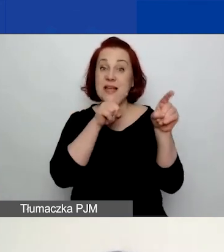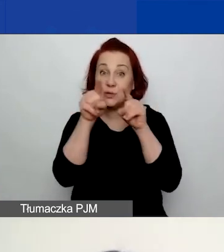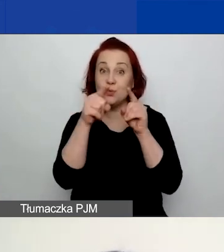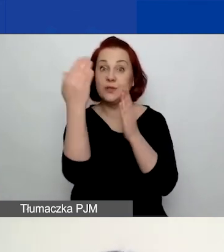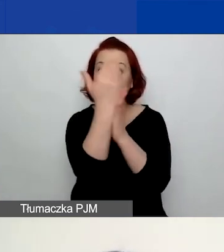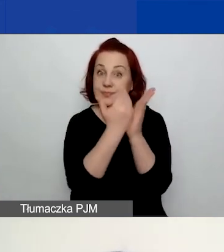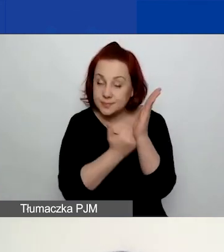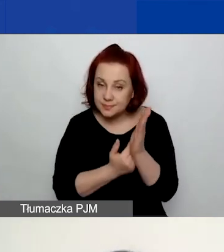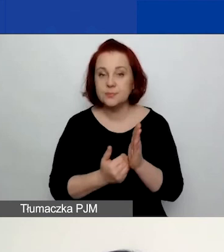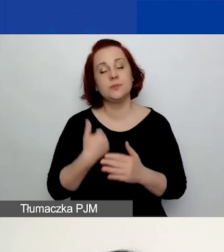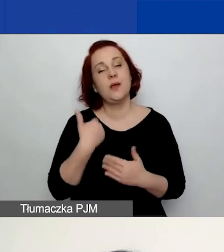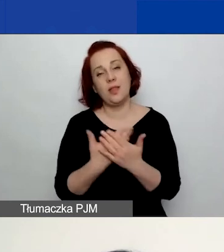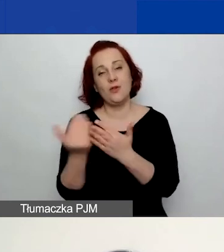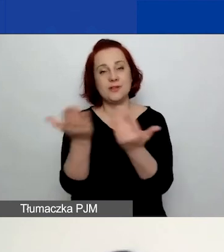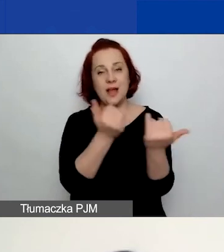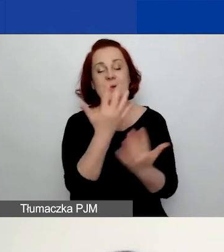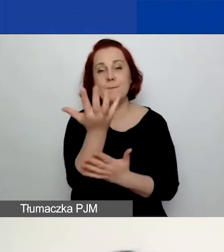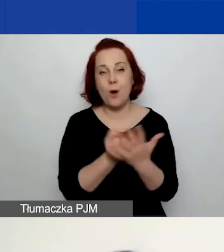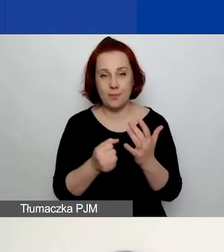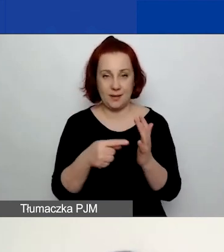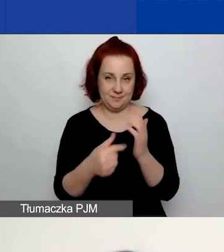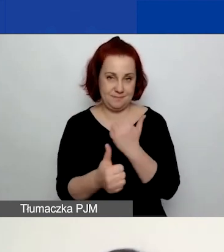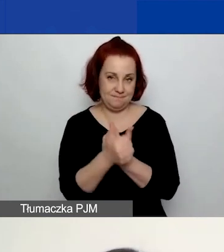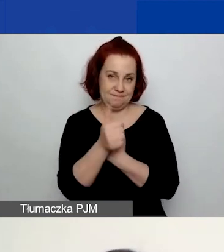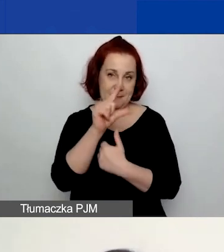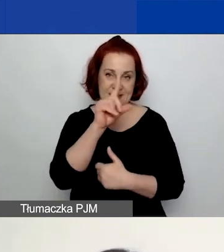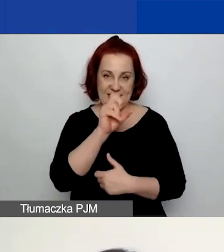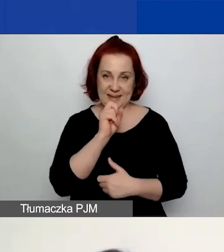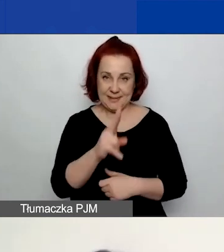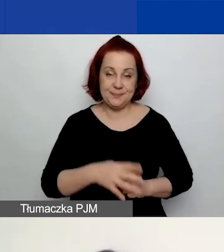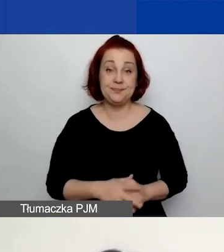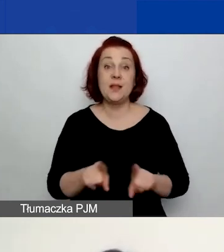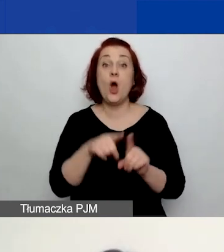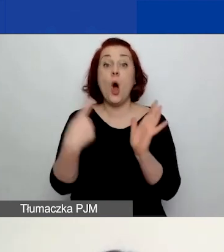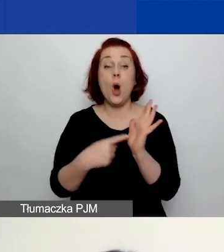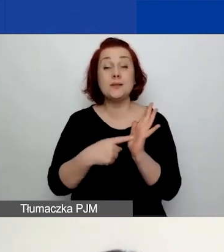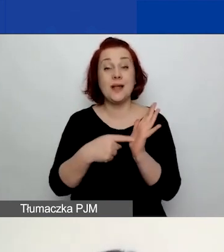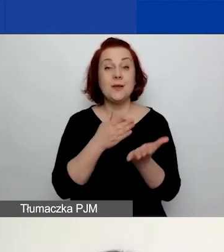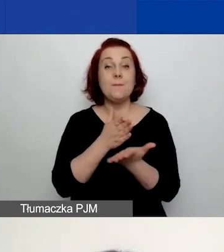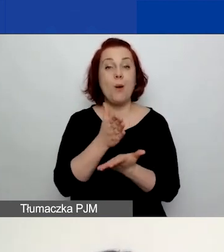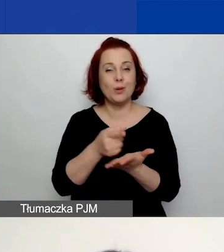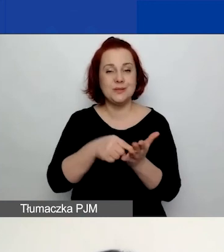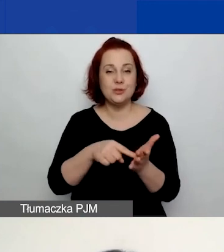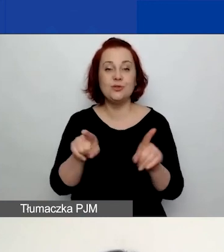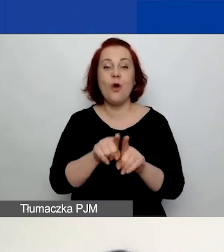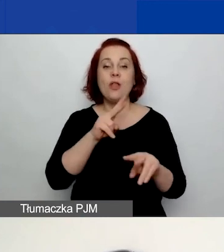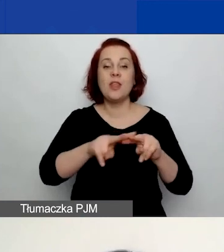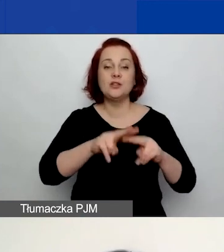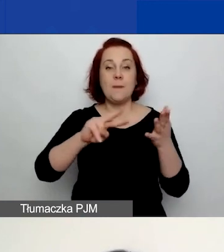więc gorąco zachęcam do pobrania tych plików. Ostatni z plików pomocniczych to narzędzie do planowania budżetu w formacie Excel.